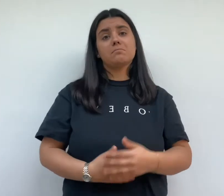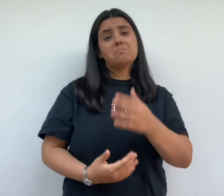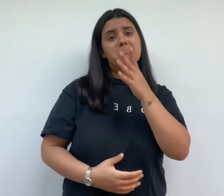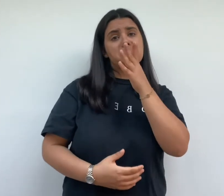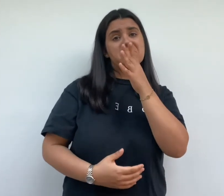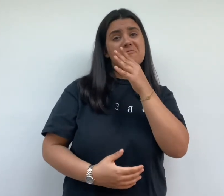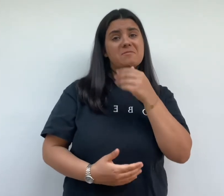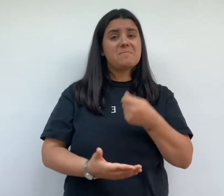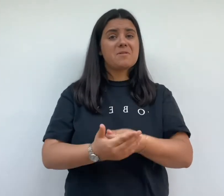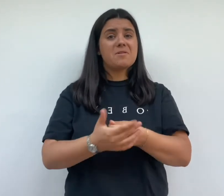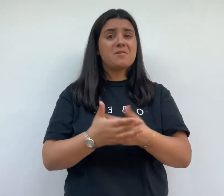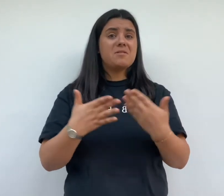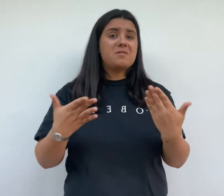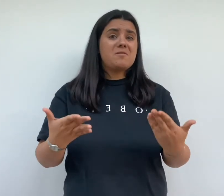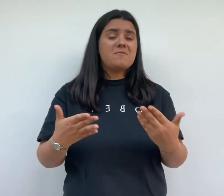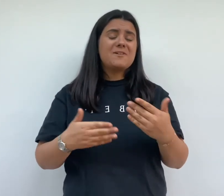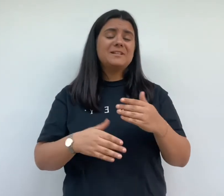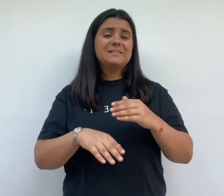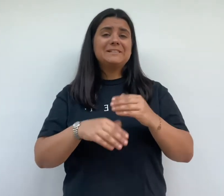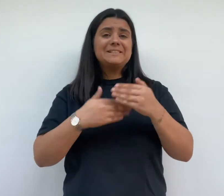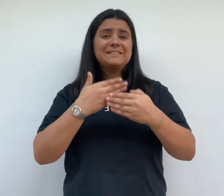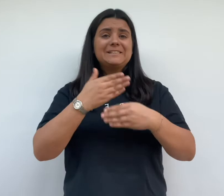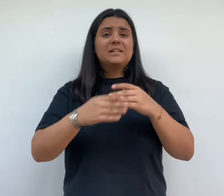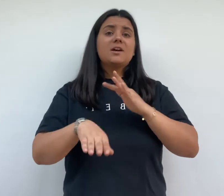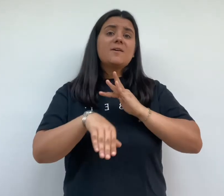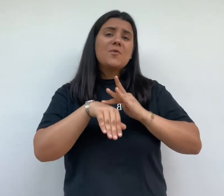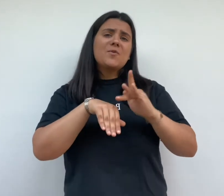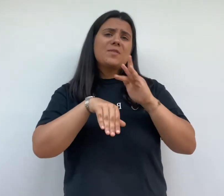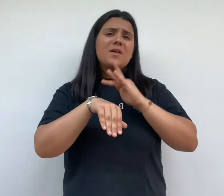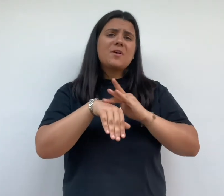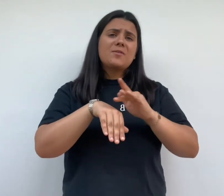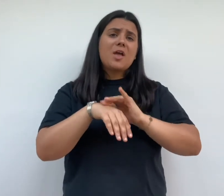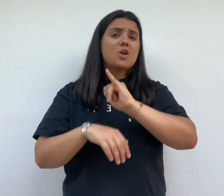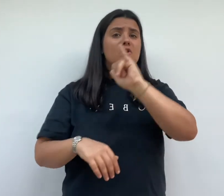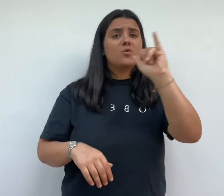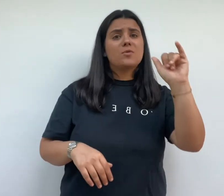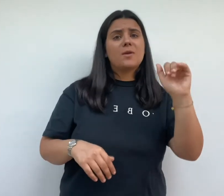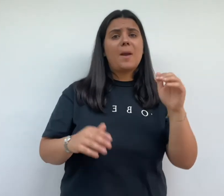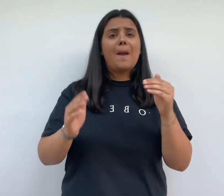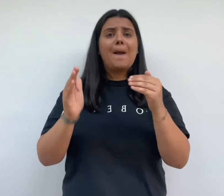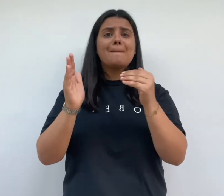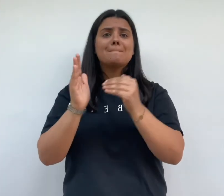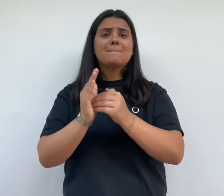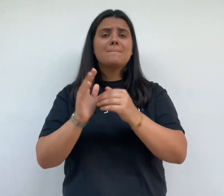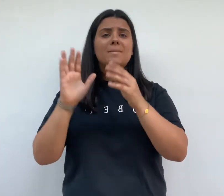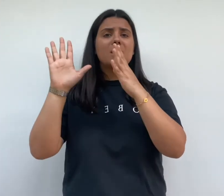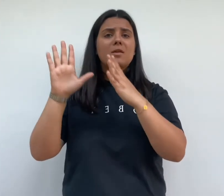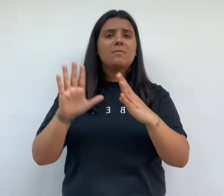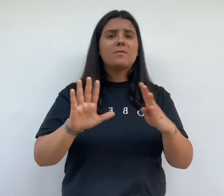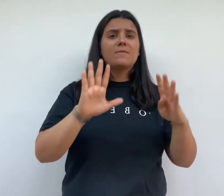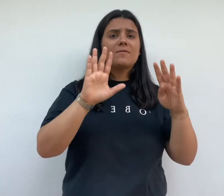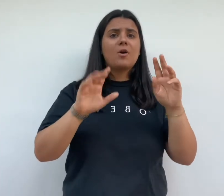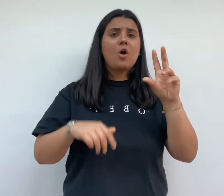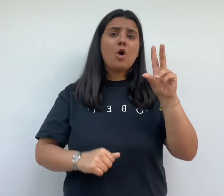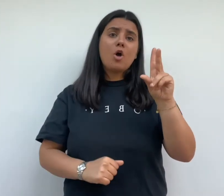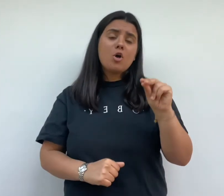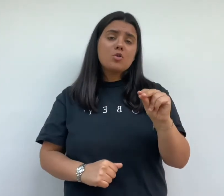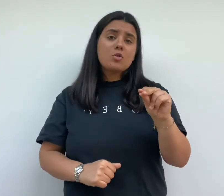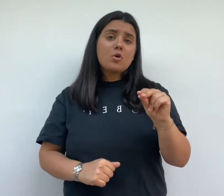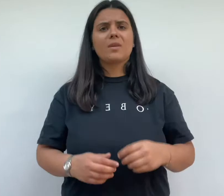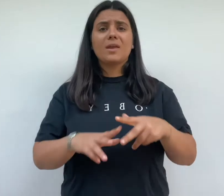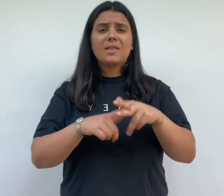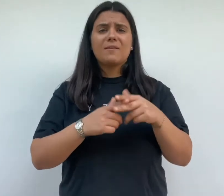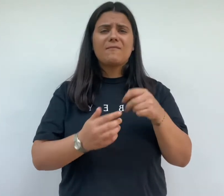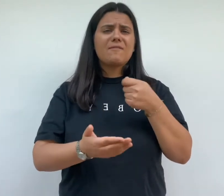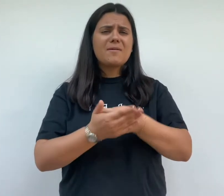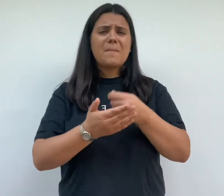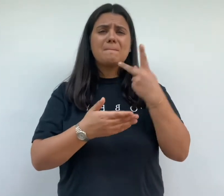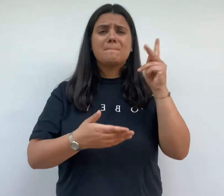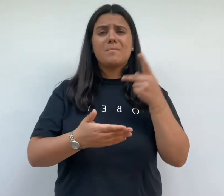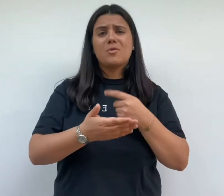de pouvant payer le chantier est retardé et le raccordement des effectifs qu'en 1930 le